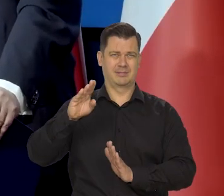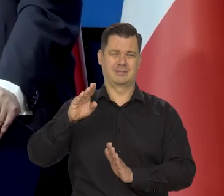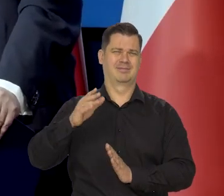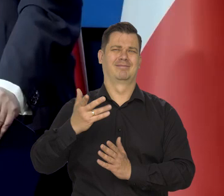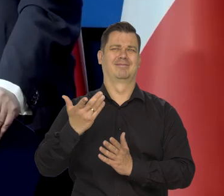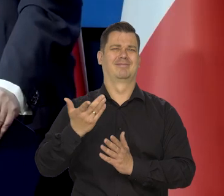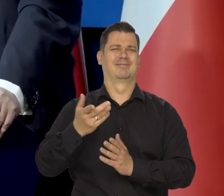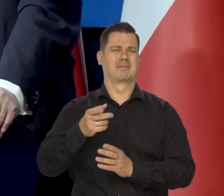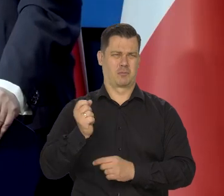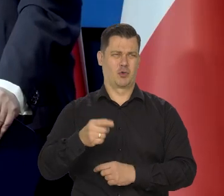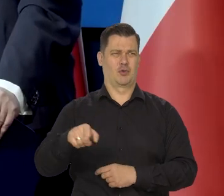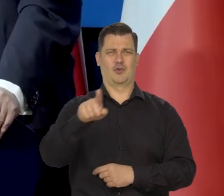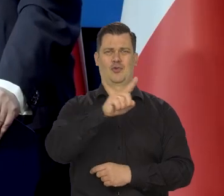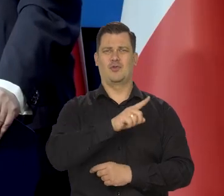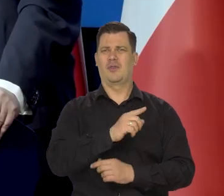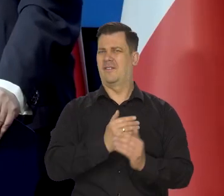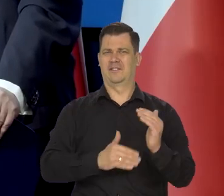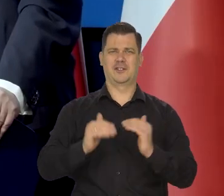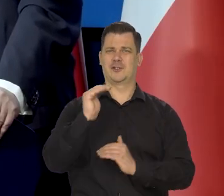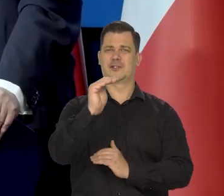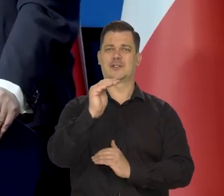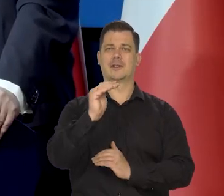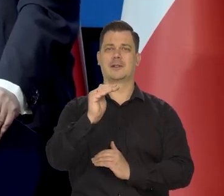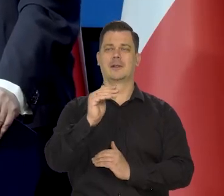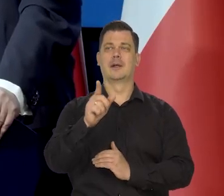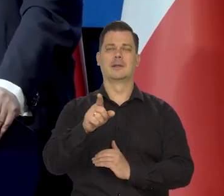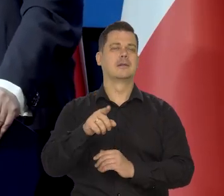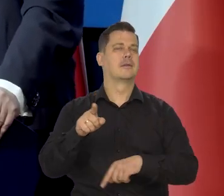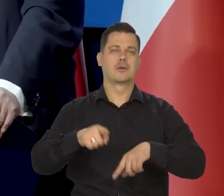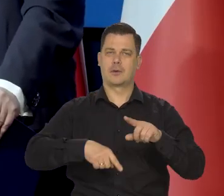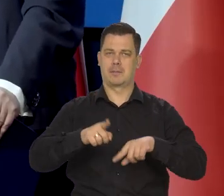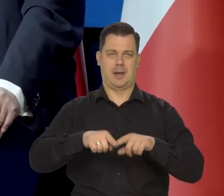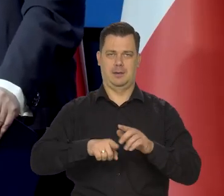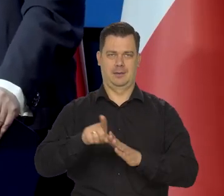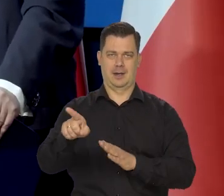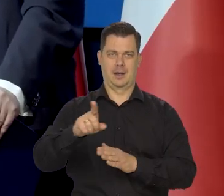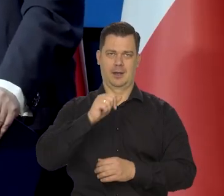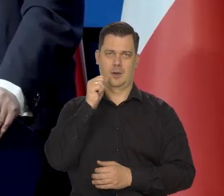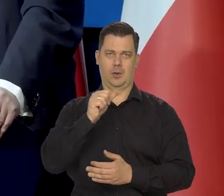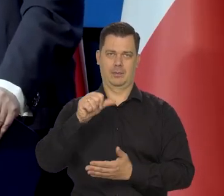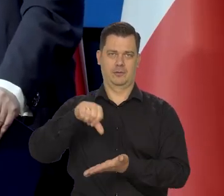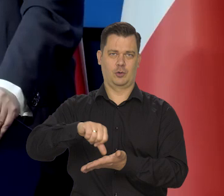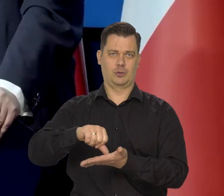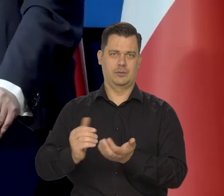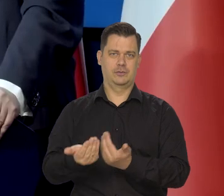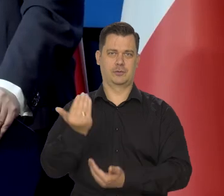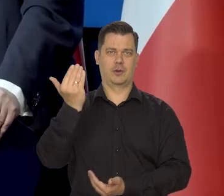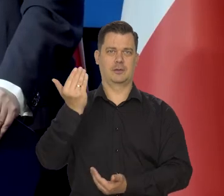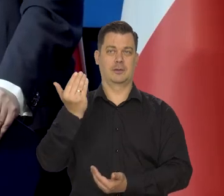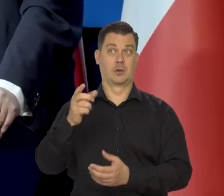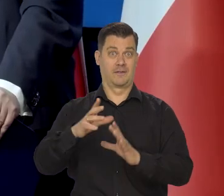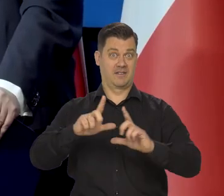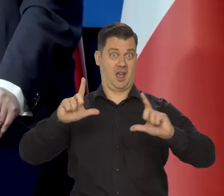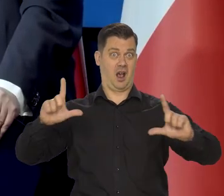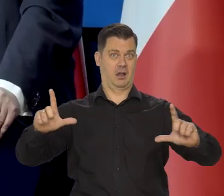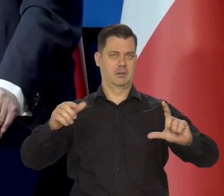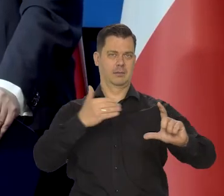Na tym tle jest typowa dla krajów Europy Środkowo Wschodniej. Dla naszej wielkości.